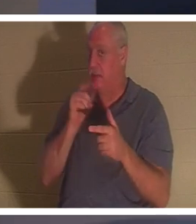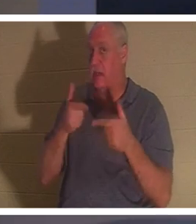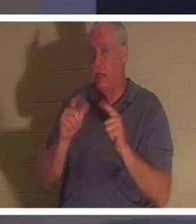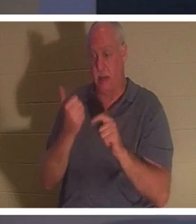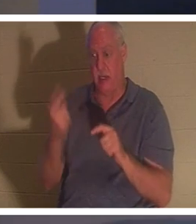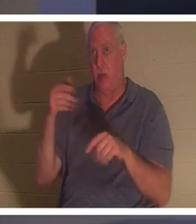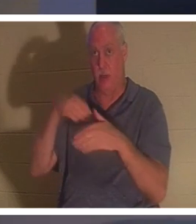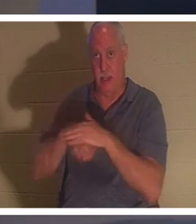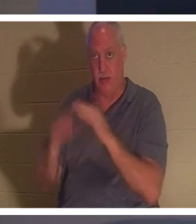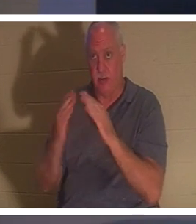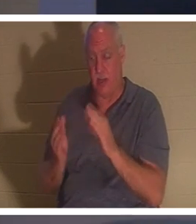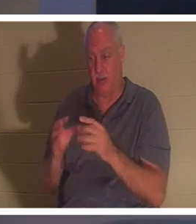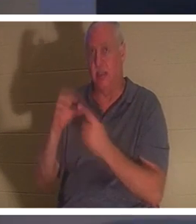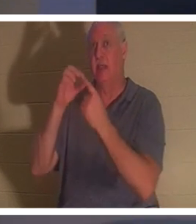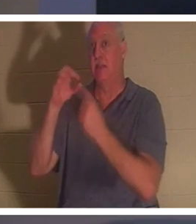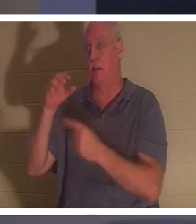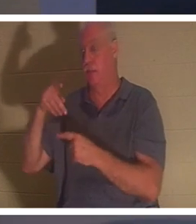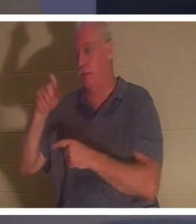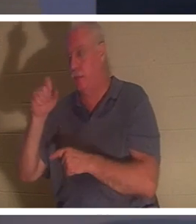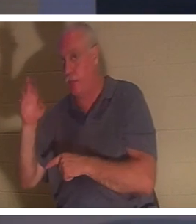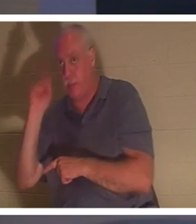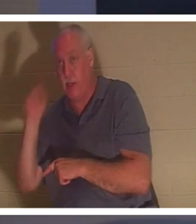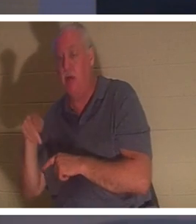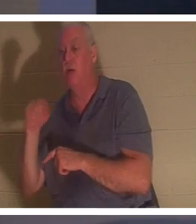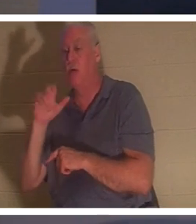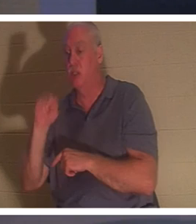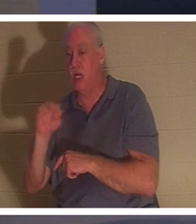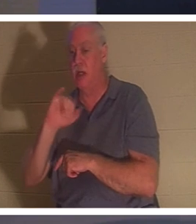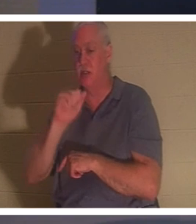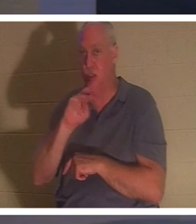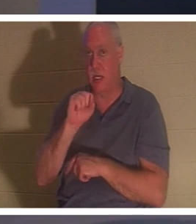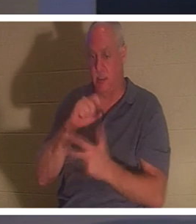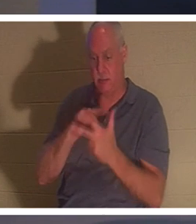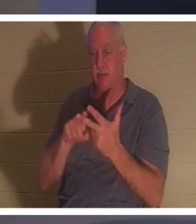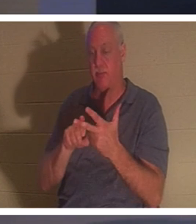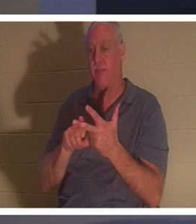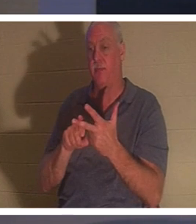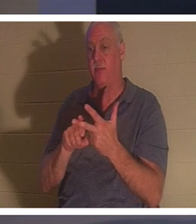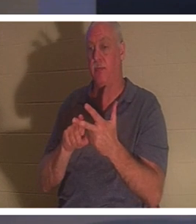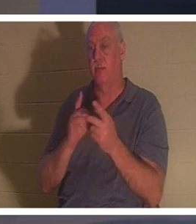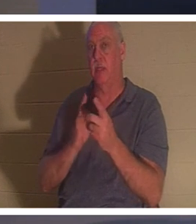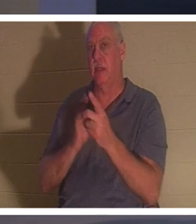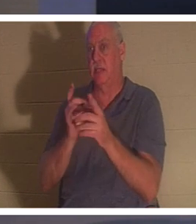彼得、约翰和雅各之外，他不让任何人跟他一起进去。耶稣最亲近的三个门徒，以及孩子的父母